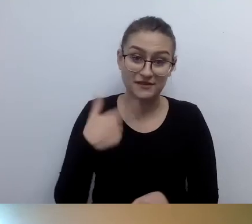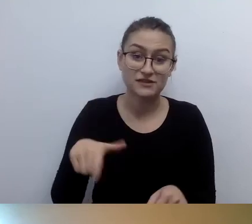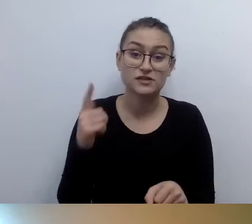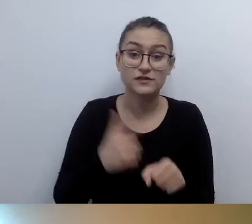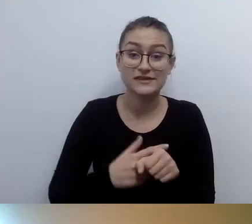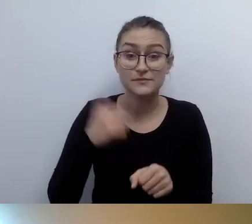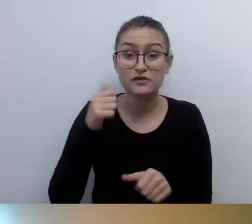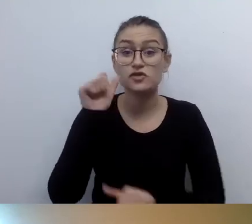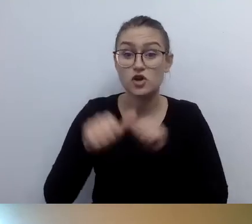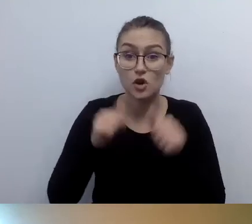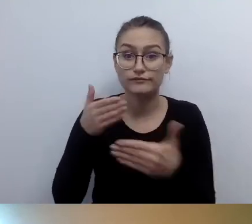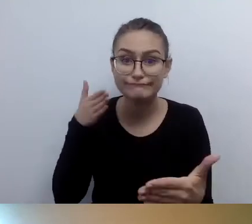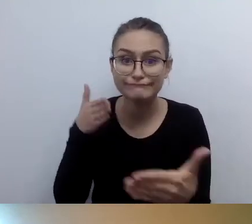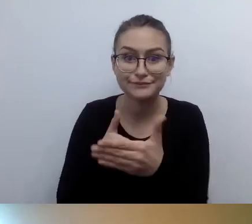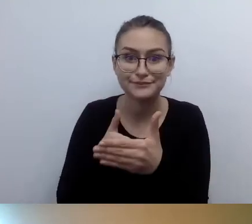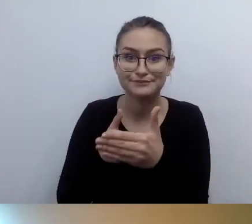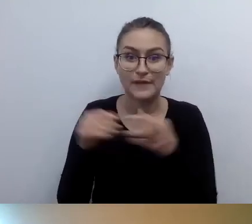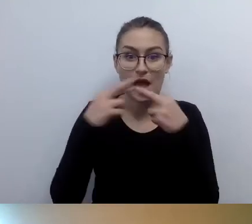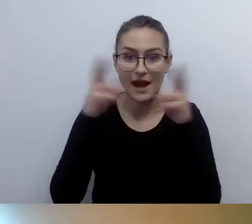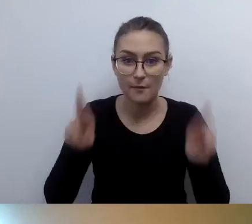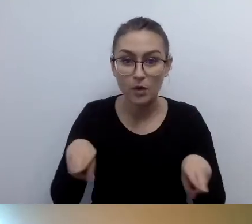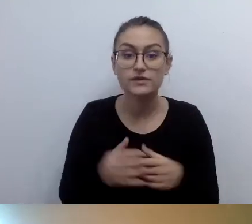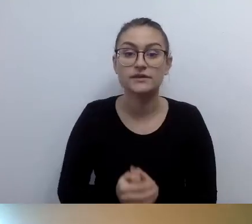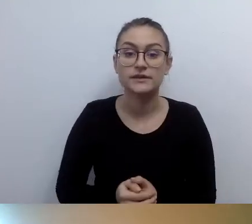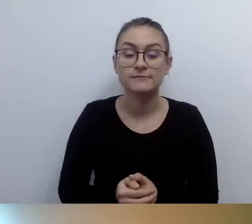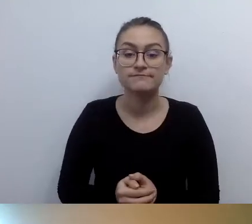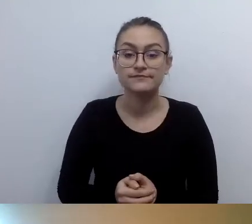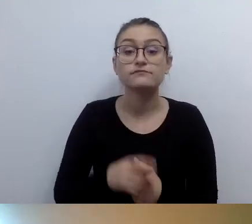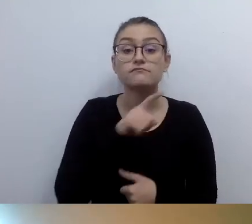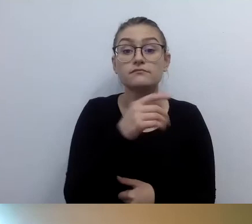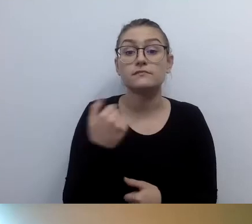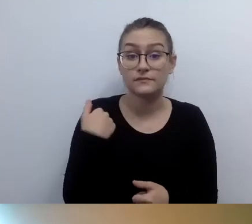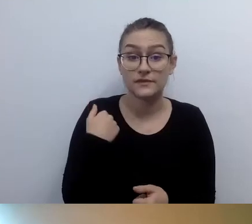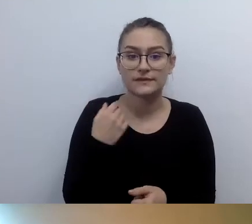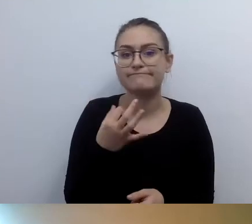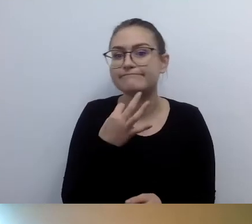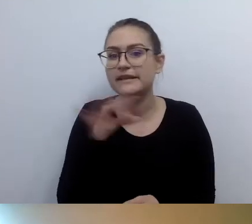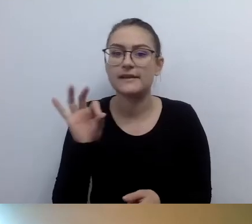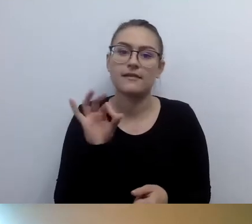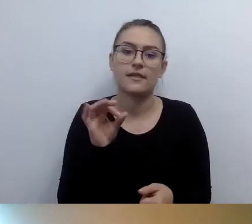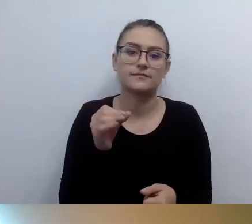Będzie składany na specjalnym formularzu. Jeszcze go nie ma, ale proszę to nadzorować.